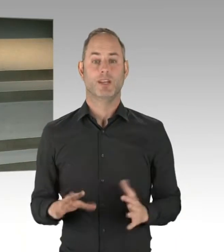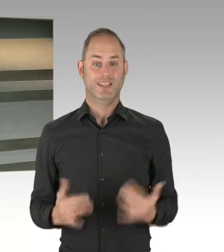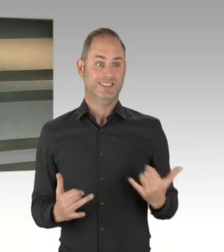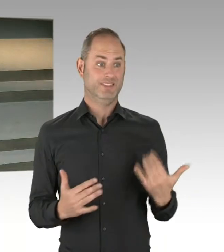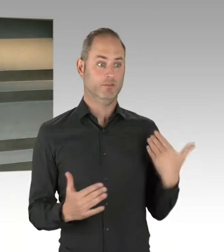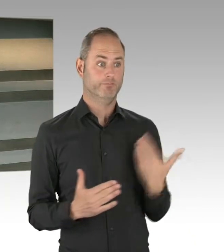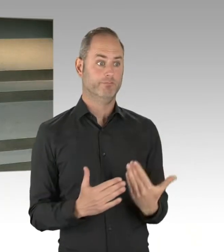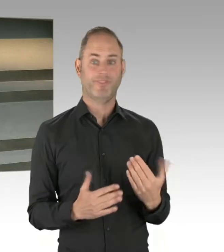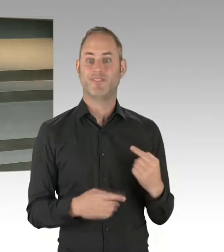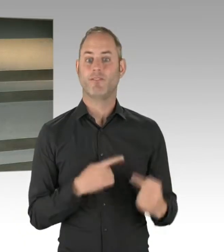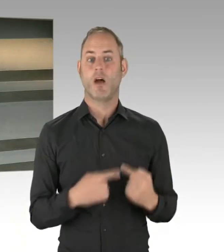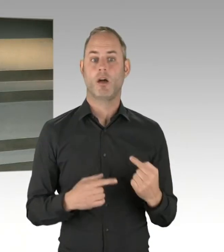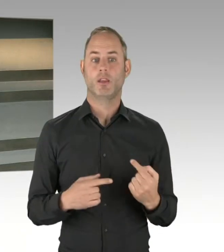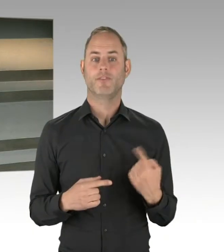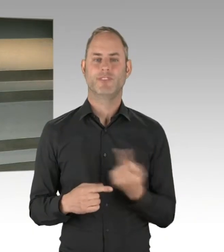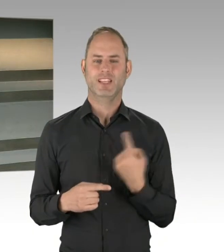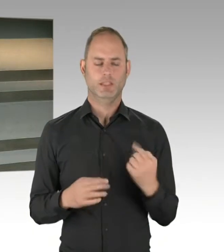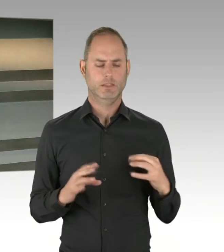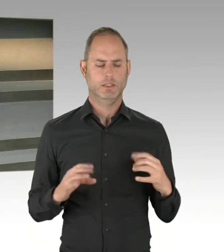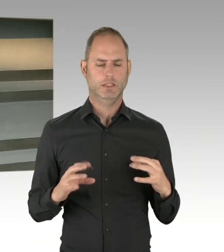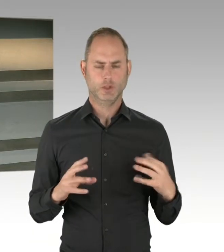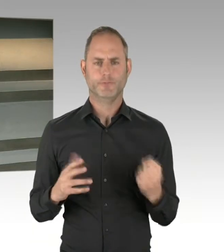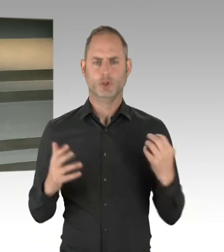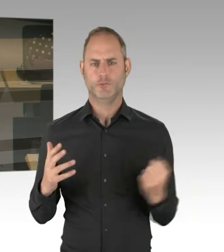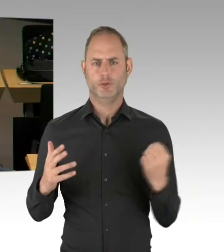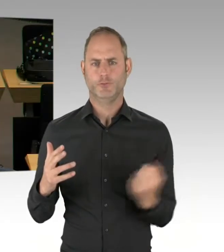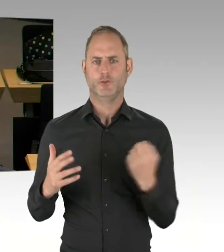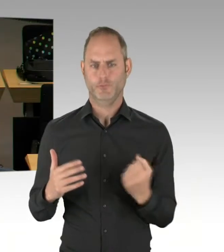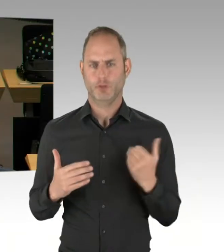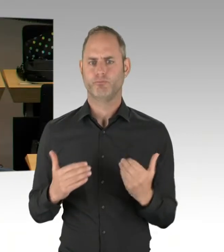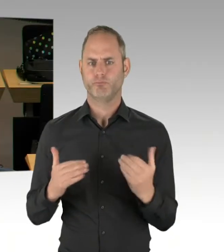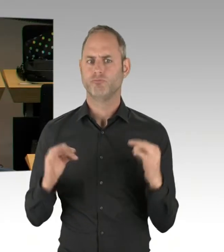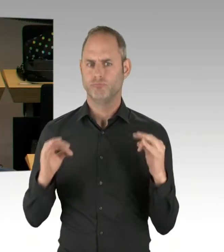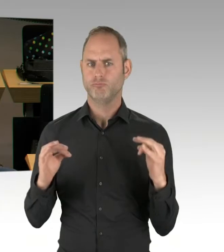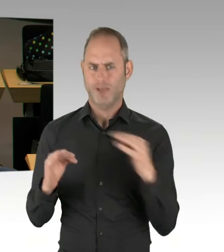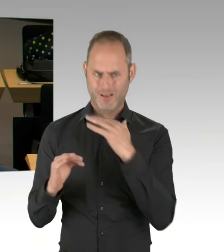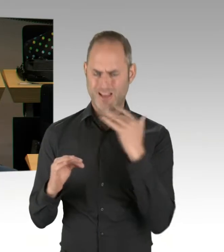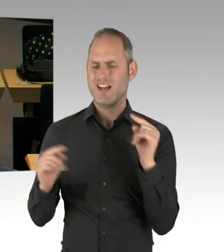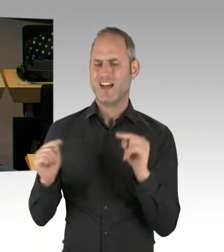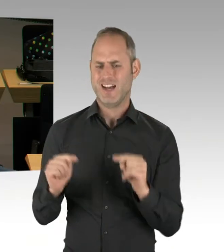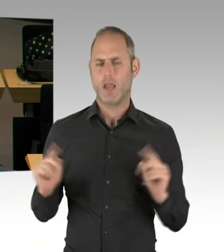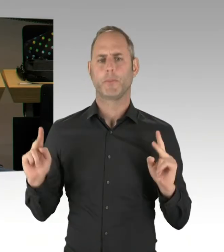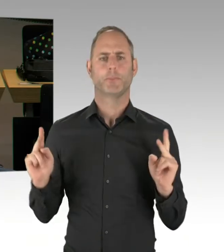leistungsfähiger, serviceorientierter mit der Verwaltung zu werden, und wir hatten auch einen sehr guten Kongress schon gemeinsam,